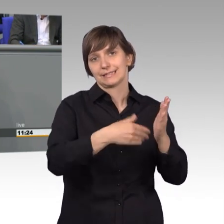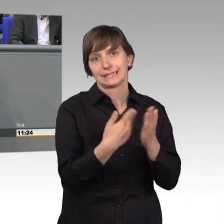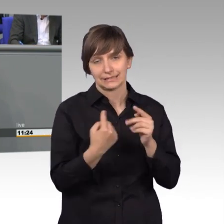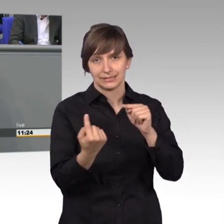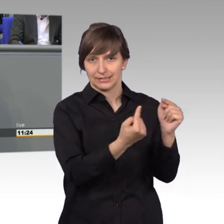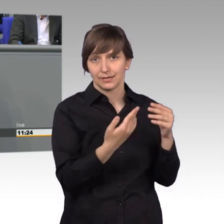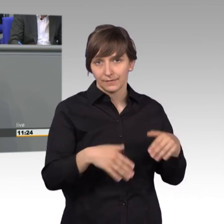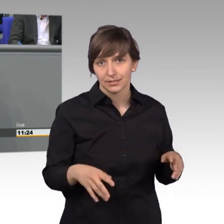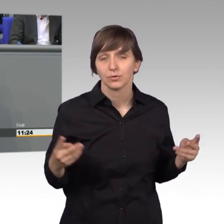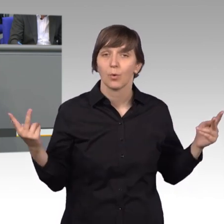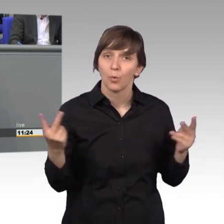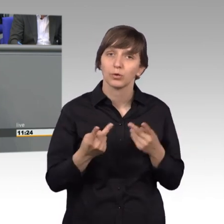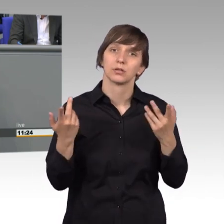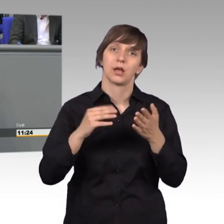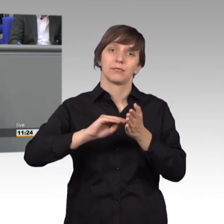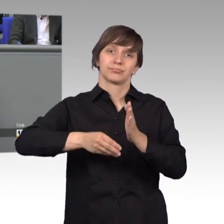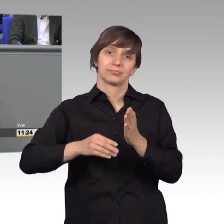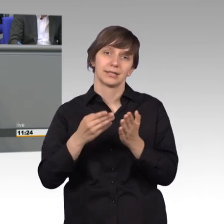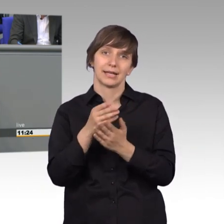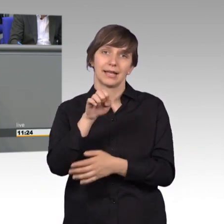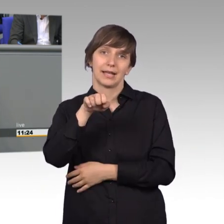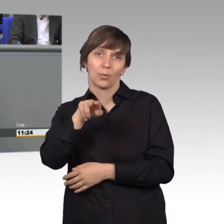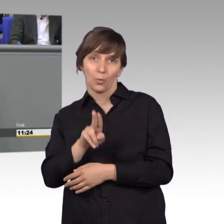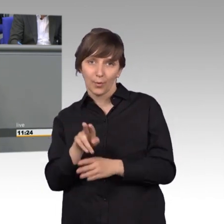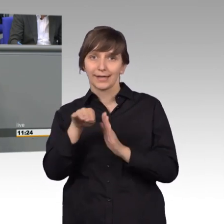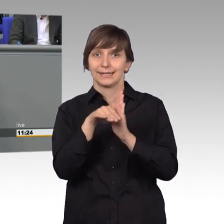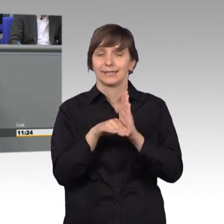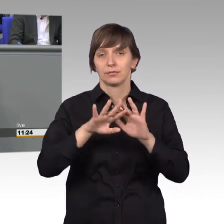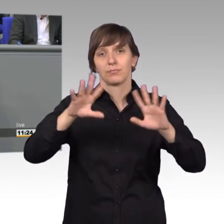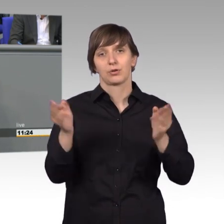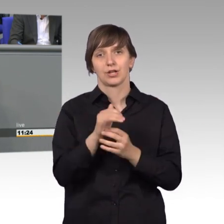Stopp der Umsetzung der EU-Richtlinie für Pauschalreisen. Auch hier im Plenum und